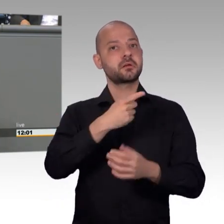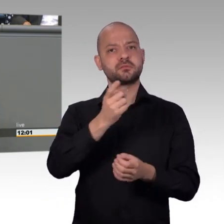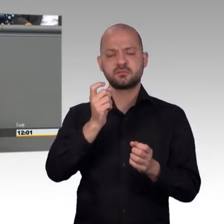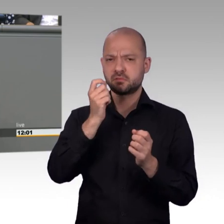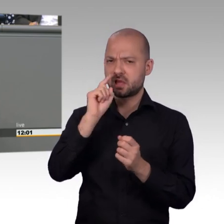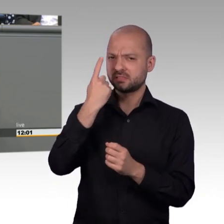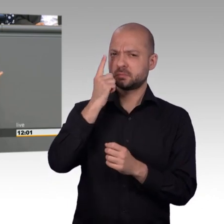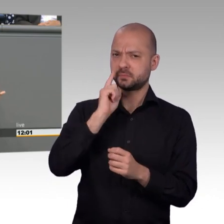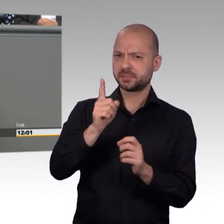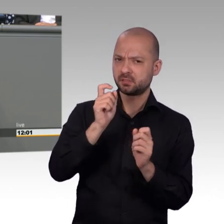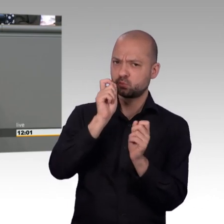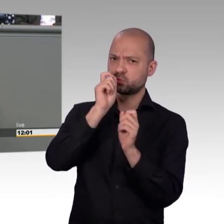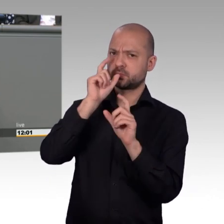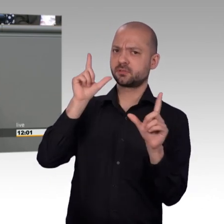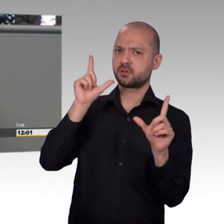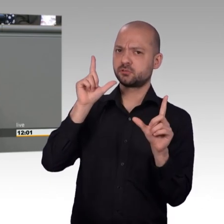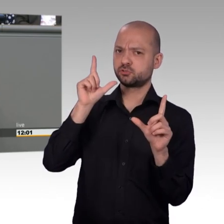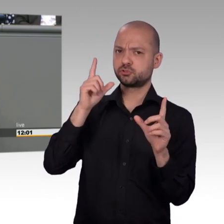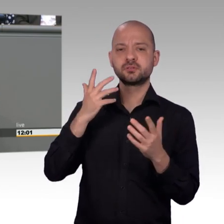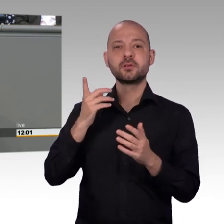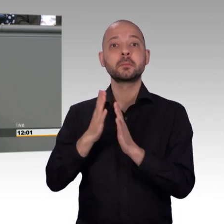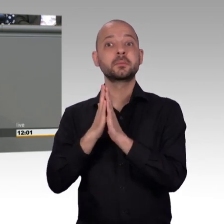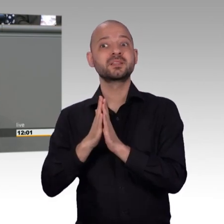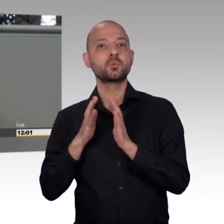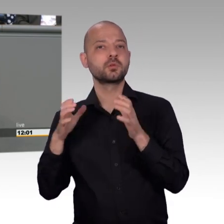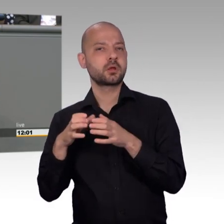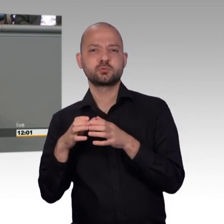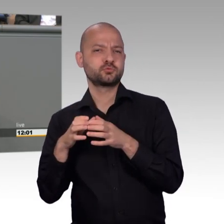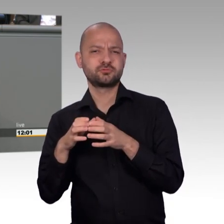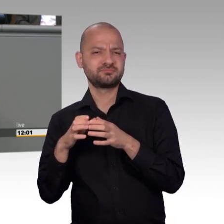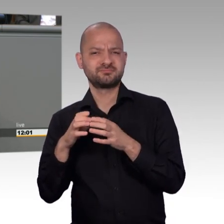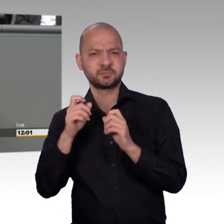Artikel 17 unseres Grundgesetzes ein Mittel sein kann, das wir mit allem